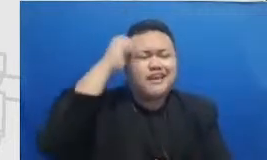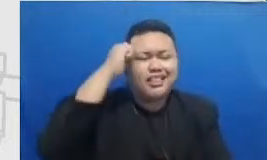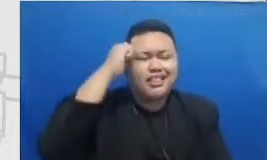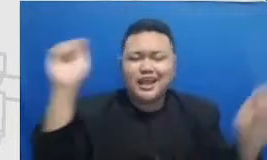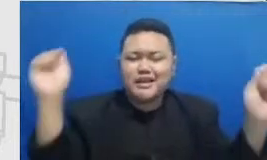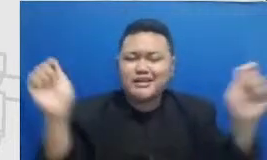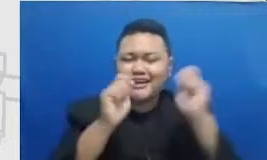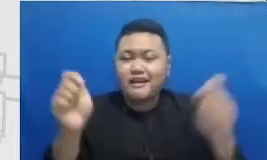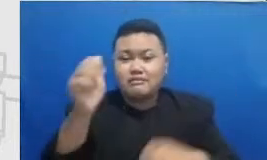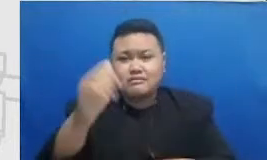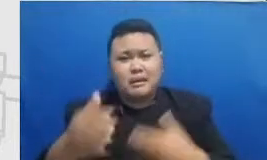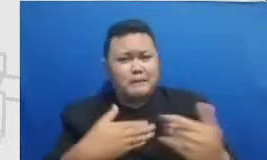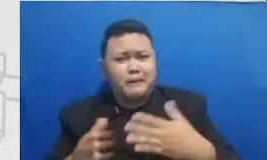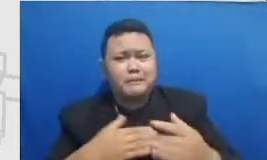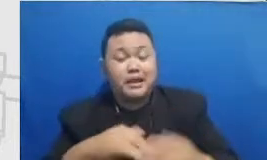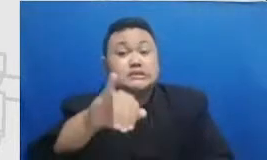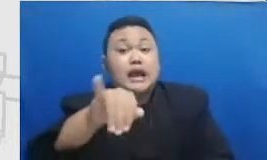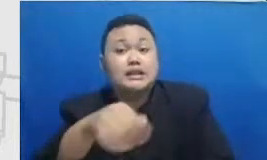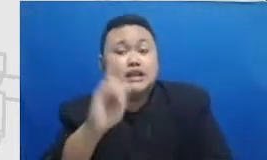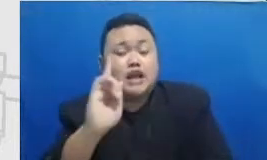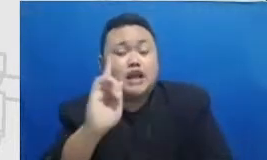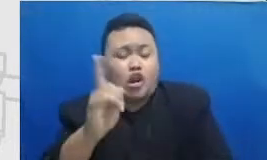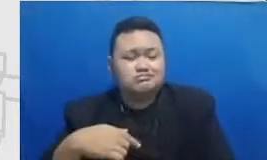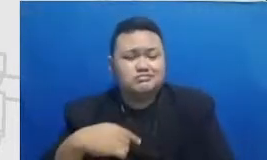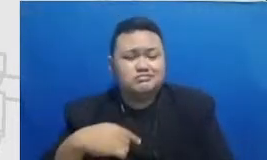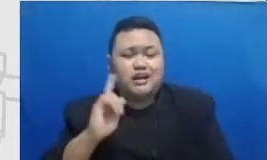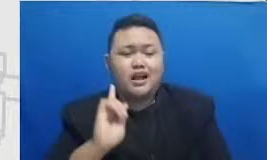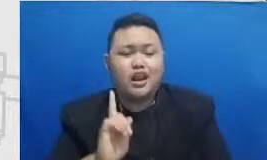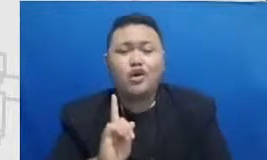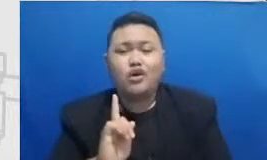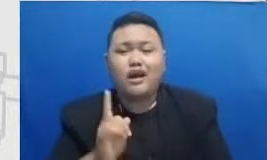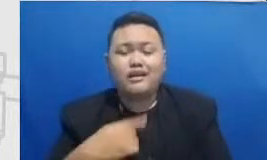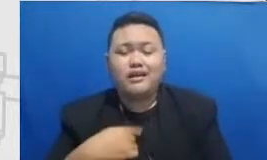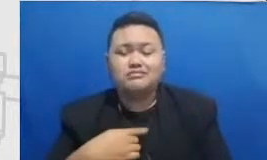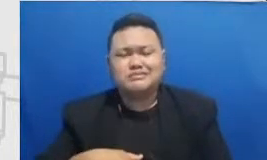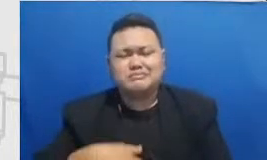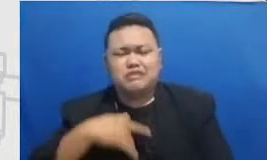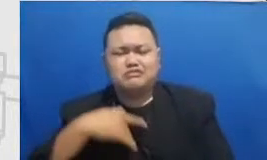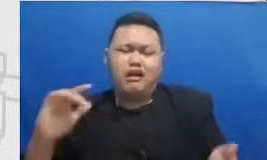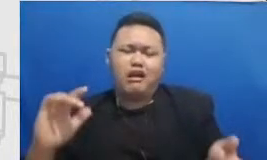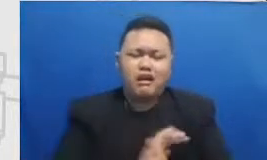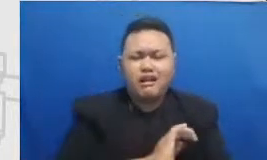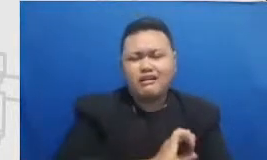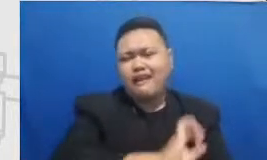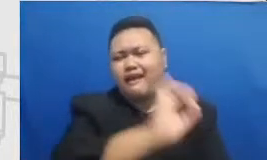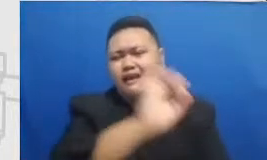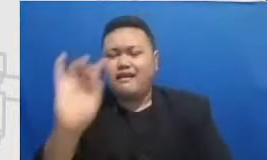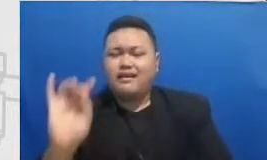momen-momen ini dateng kita bisa lihat lagi kita bisa tengok lain di media sosialnya kita seperti